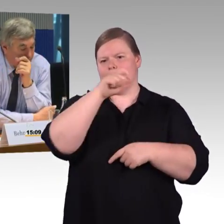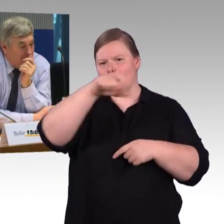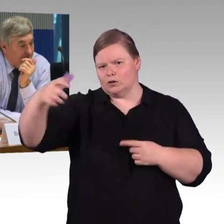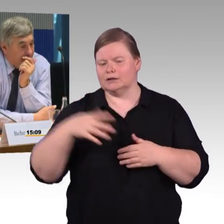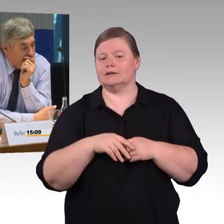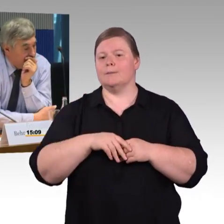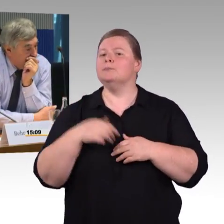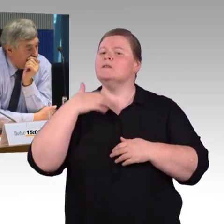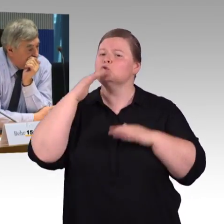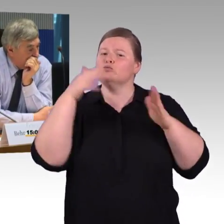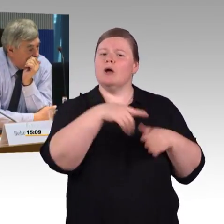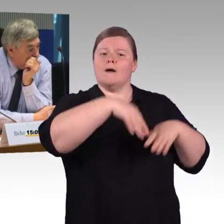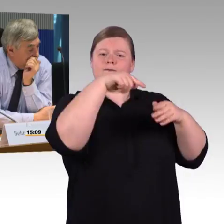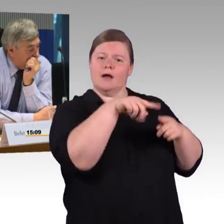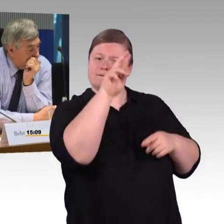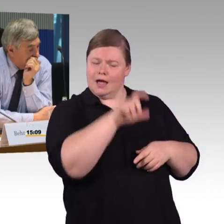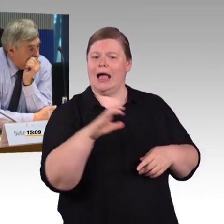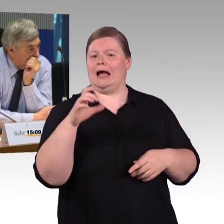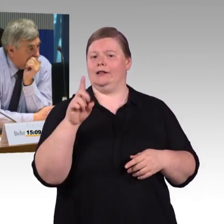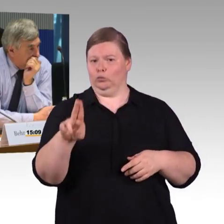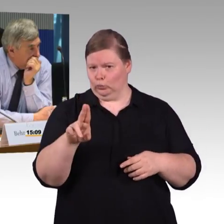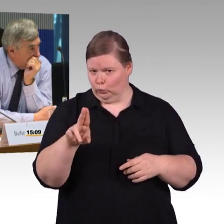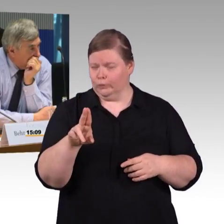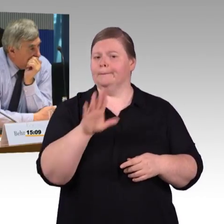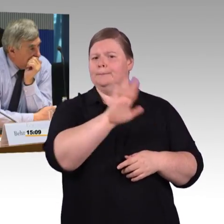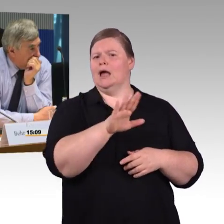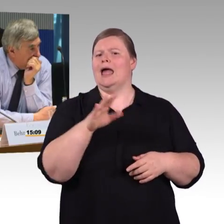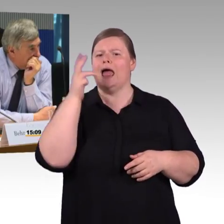Wenn Sie diese erarbeiten, wird dann Bezug genommen auf die Reisedauer?